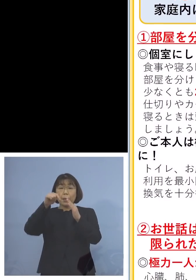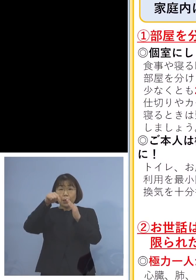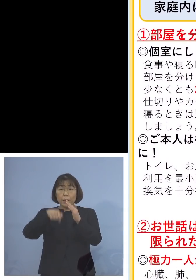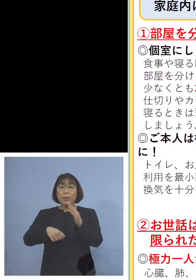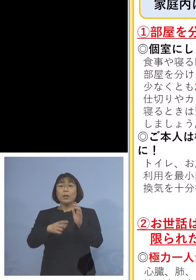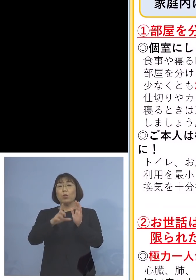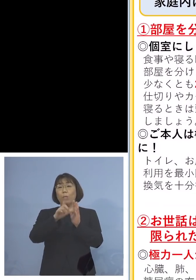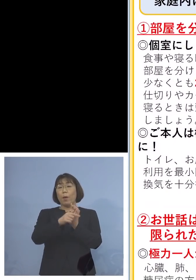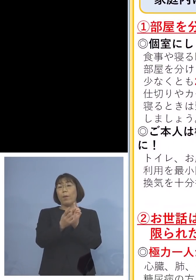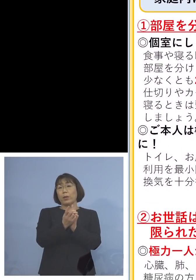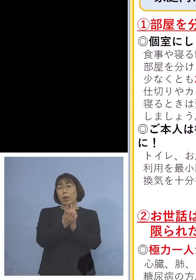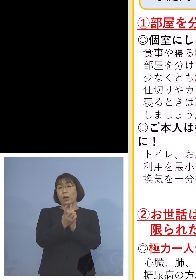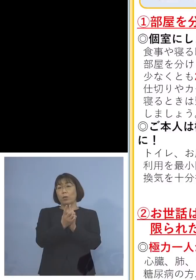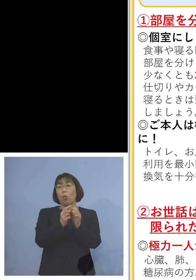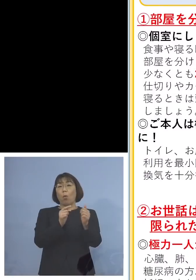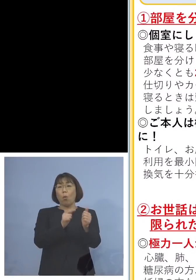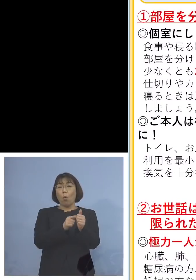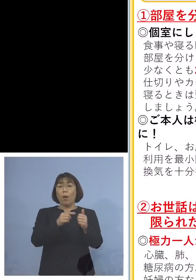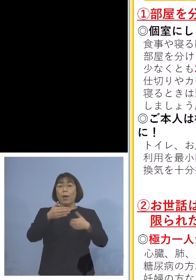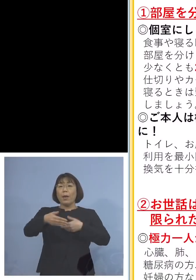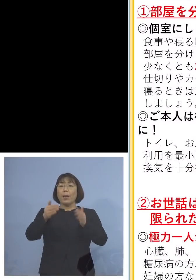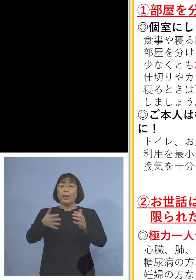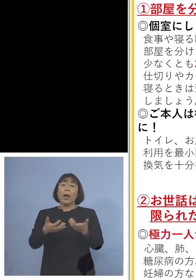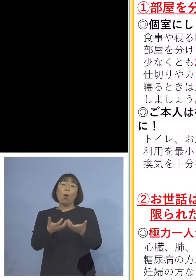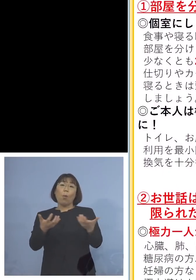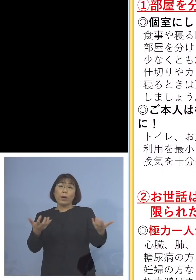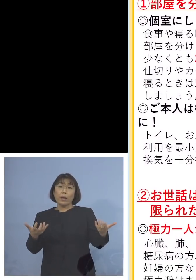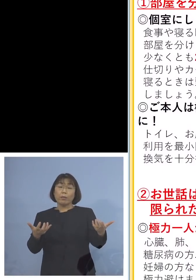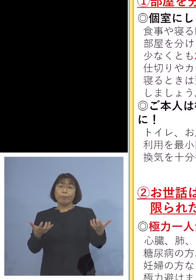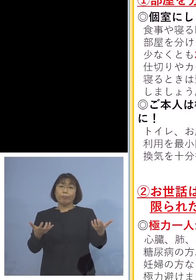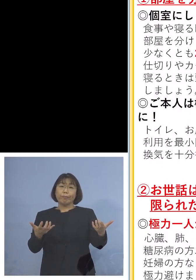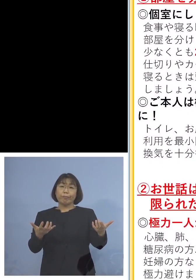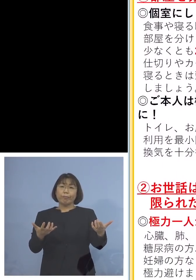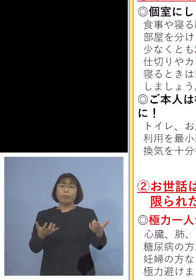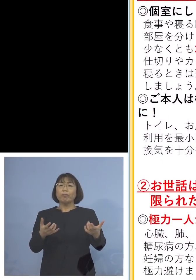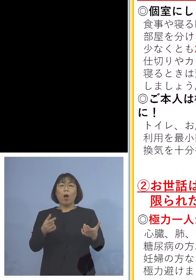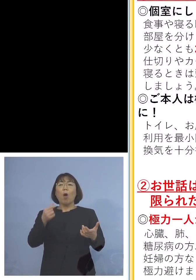まずはその方とのお部屋を分ける ワンフロアしかない場合には